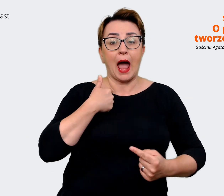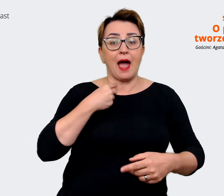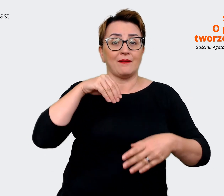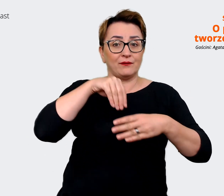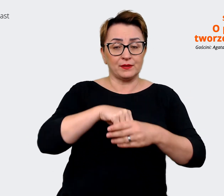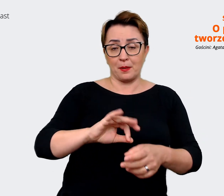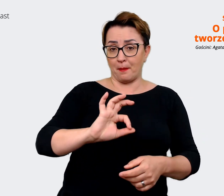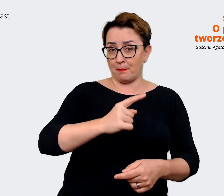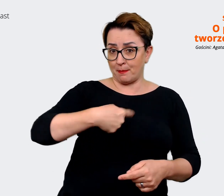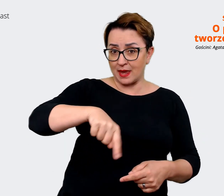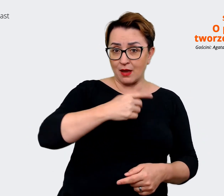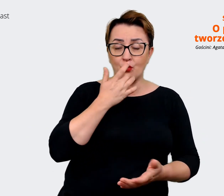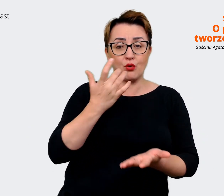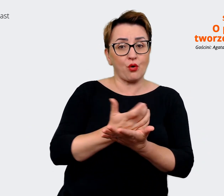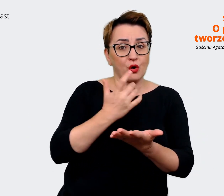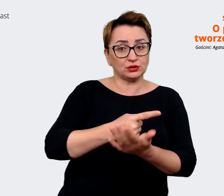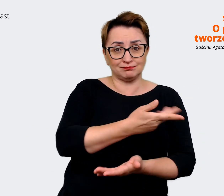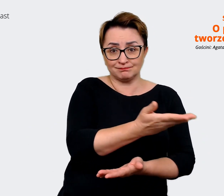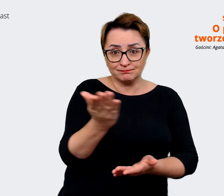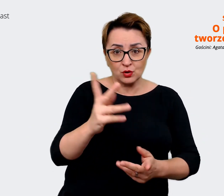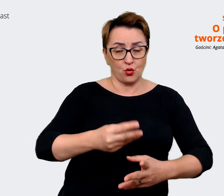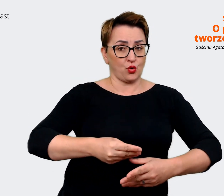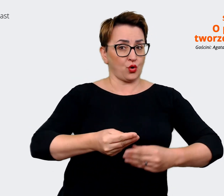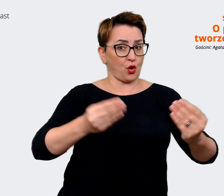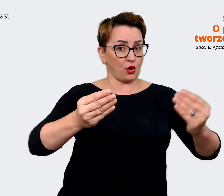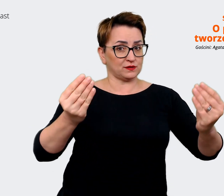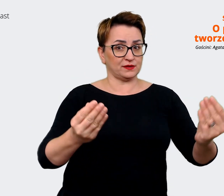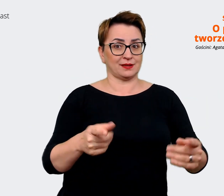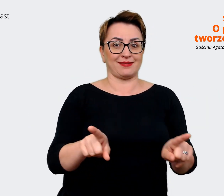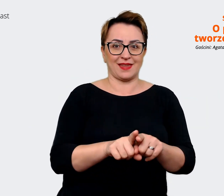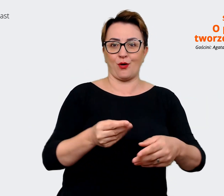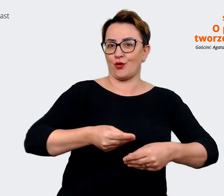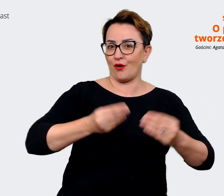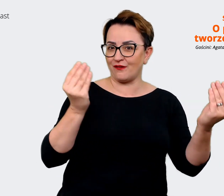potencjału i też go rozwijać i rozwijać firmę. Prowadzący: Takie poszukiwanie win win układu.